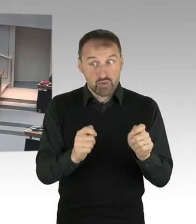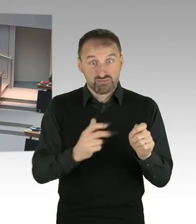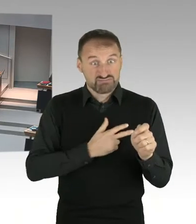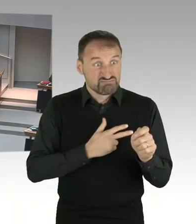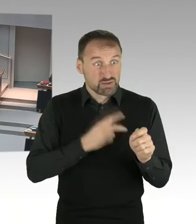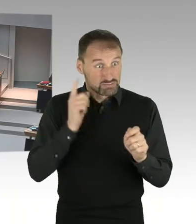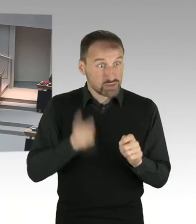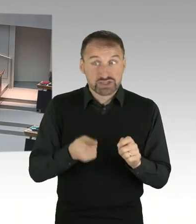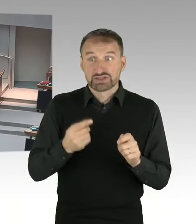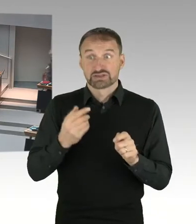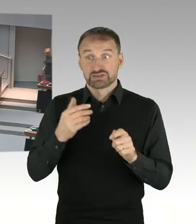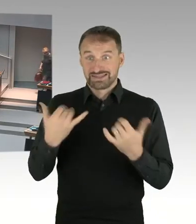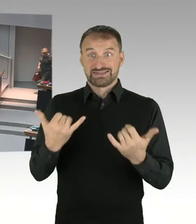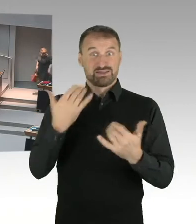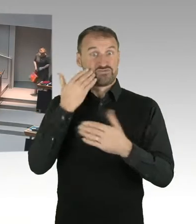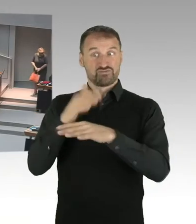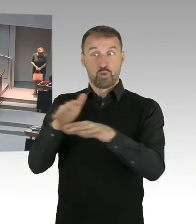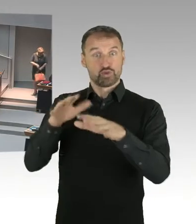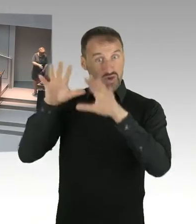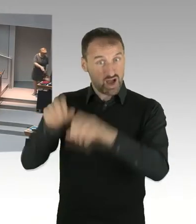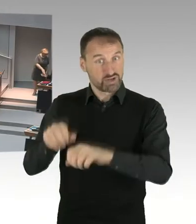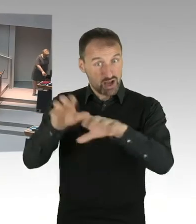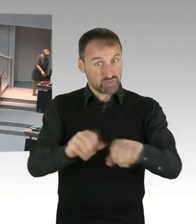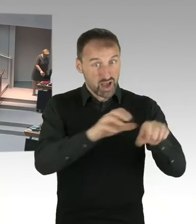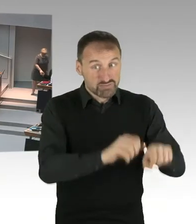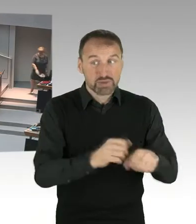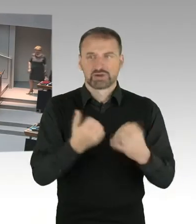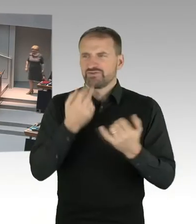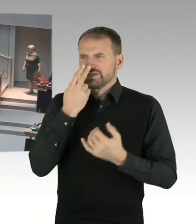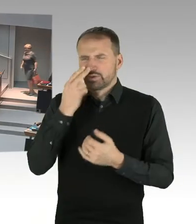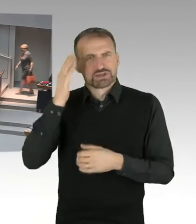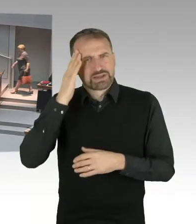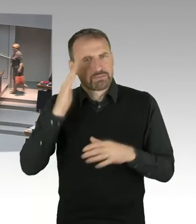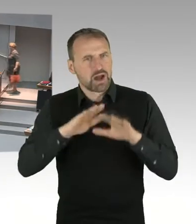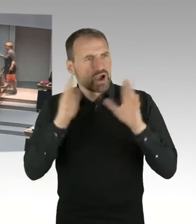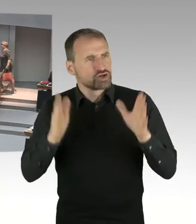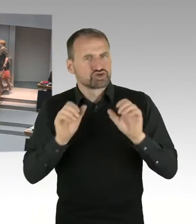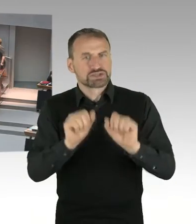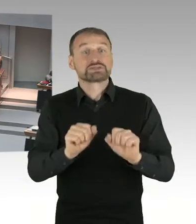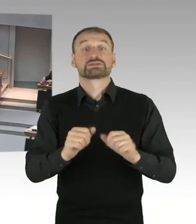wie man Emissionsschutzregelungen durchsetzt. All diese Fragen sind dann zu klären,